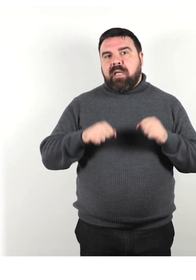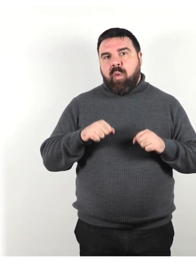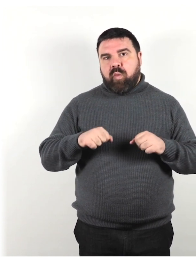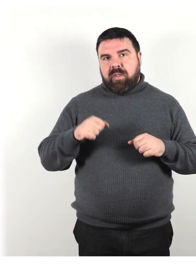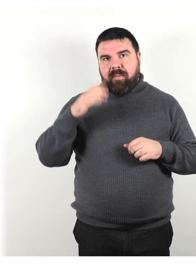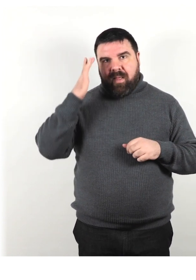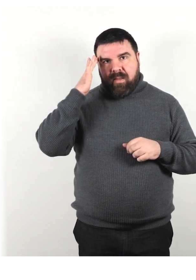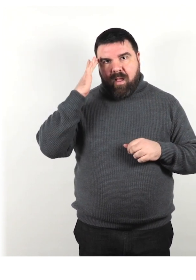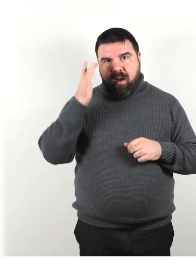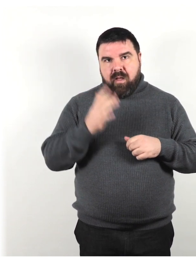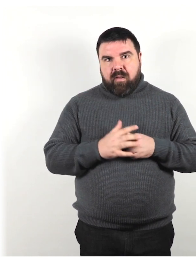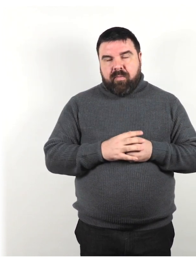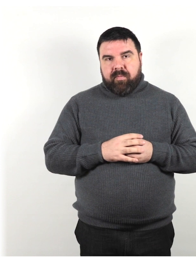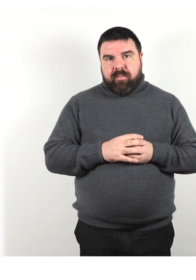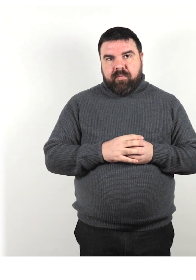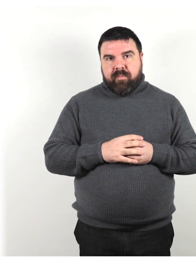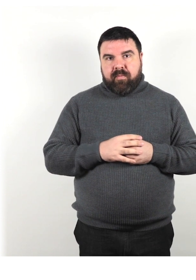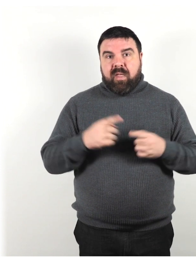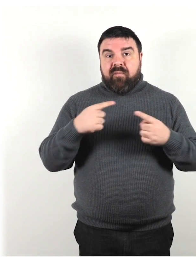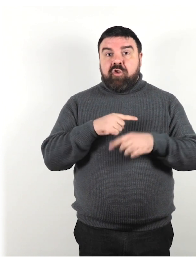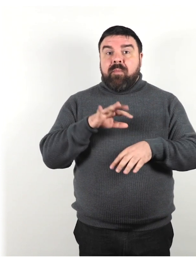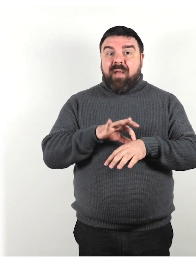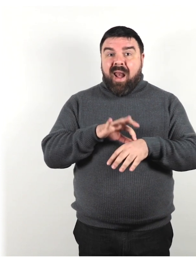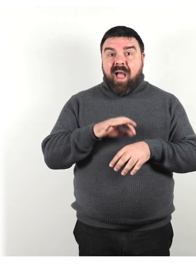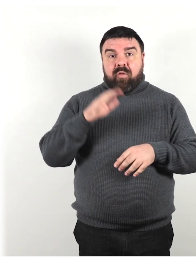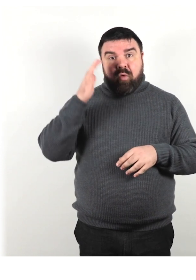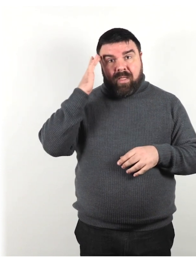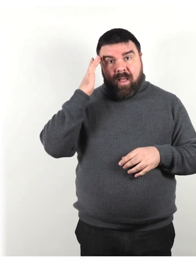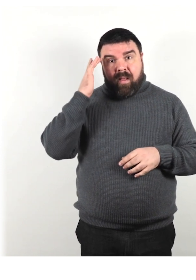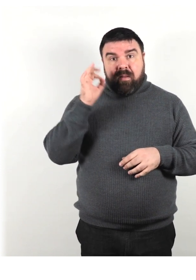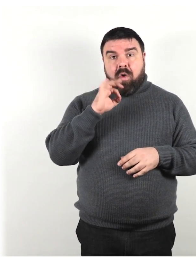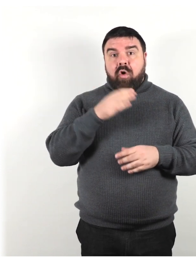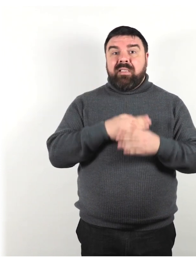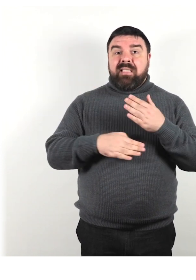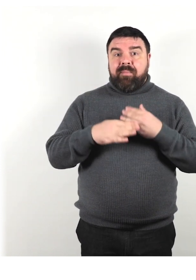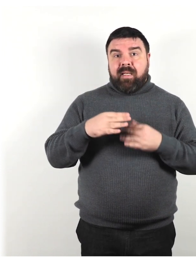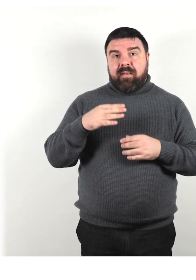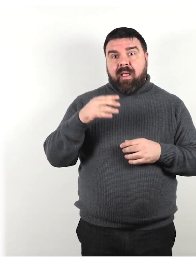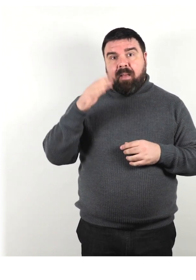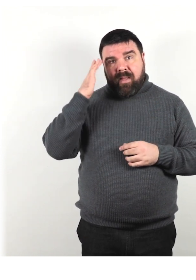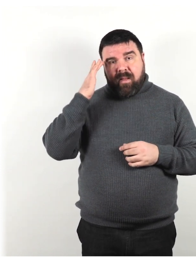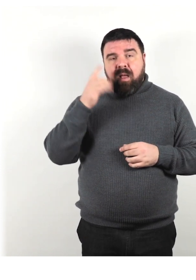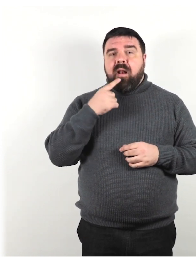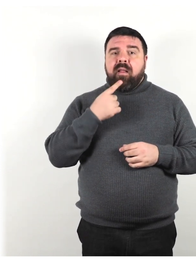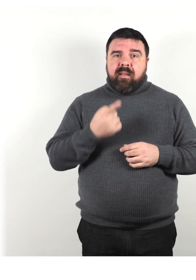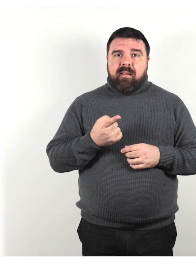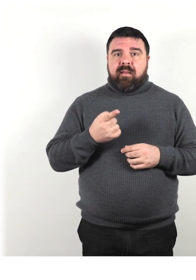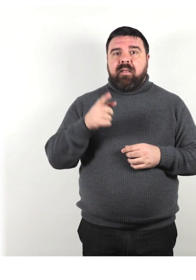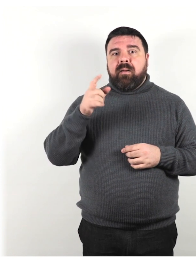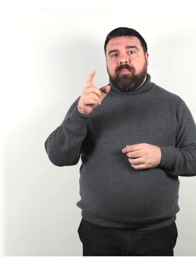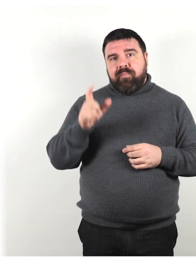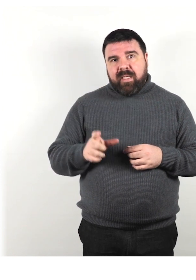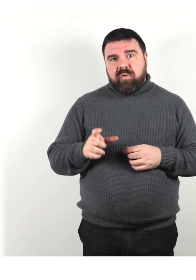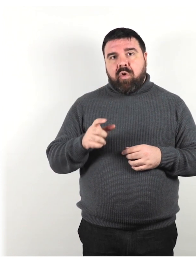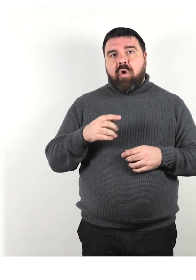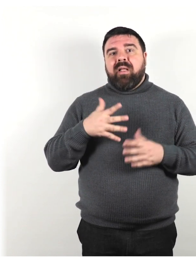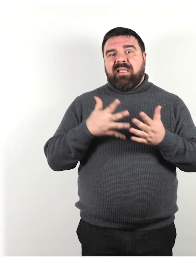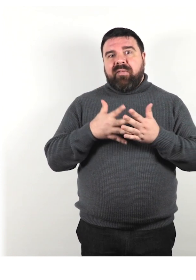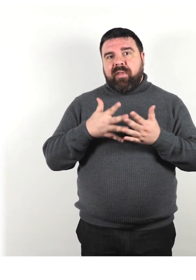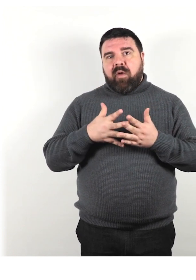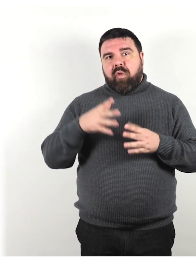Invece di malato di mente o con disabilità mentale preferisci il termine persona con difficoltà di apprendimento,